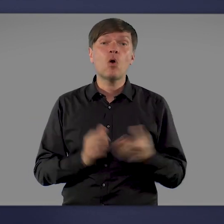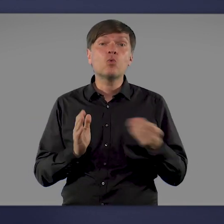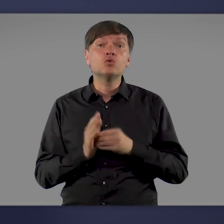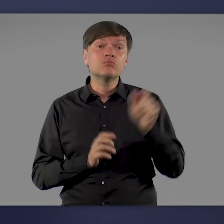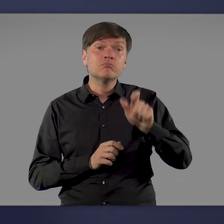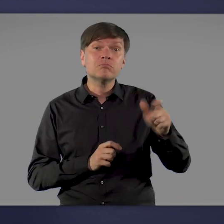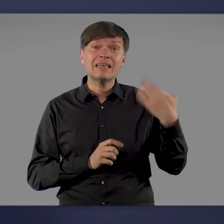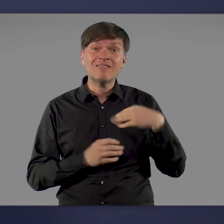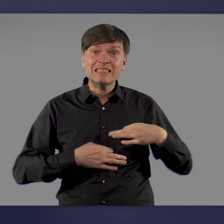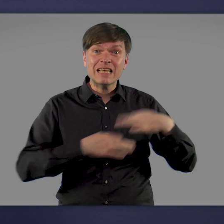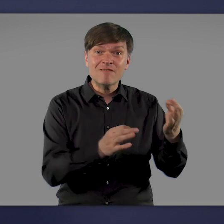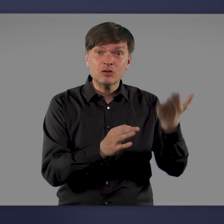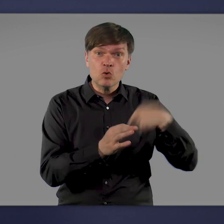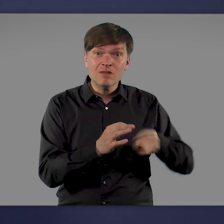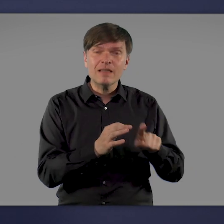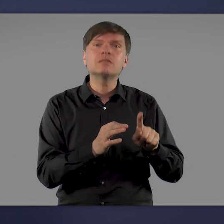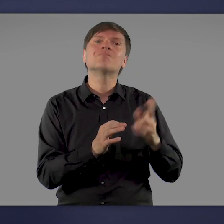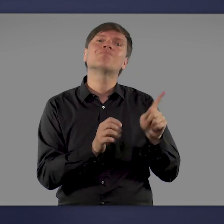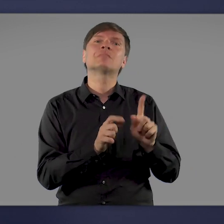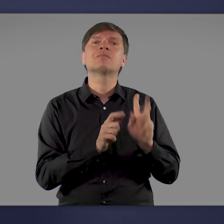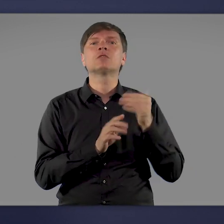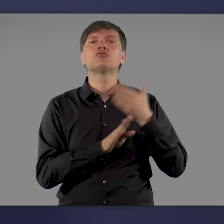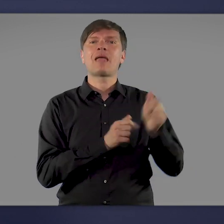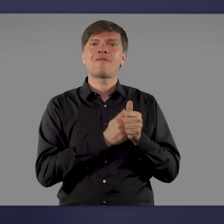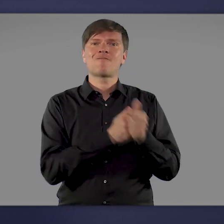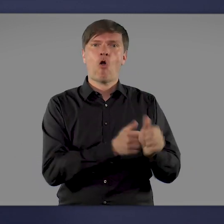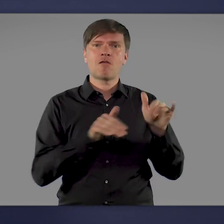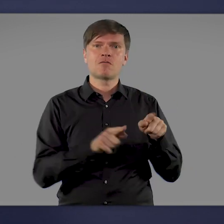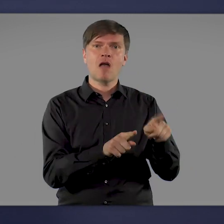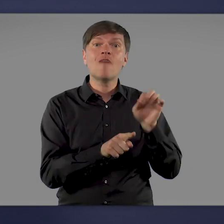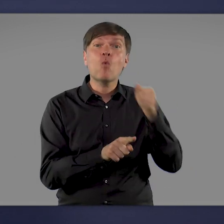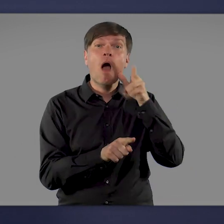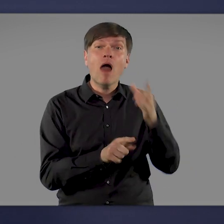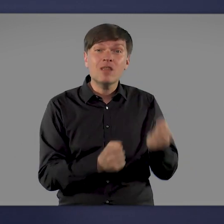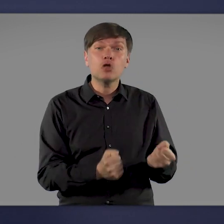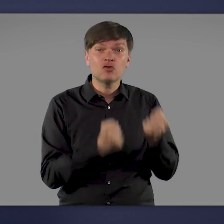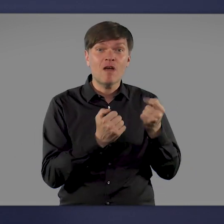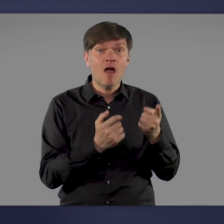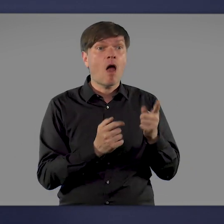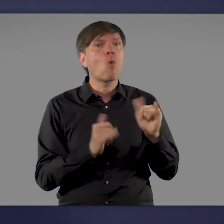auch nach einer Infektion noch an Spätfolgen leiden, die ihren Alltag erschweren und die Lebensqualität mindern.